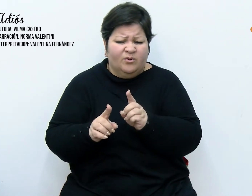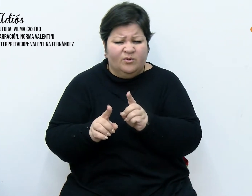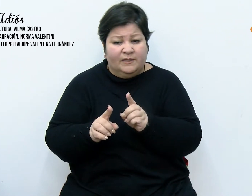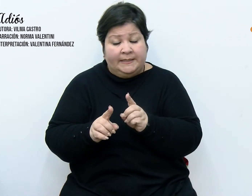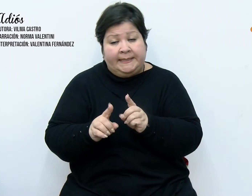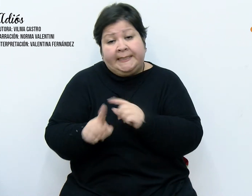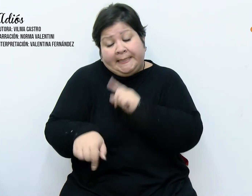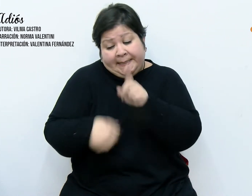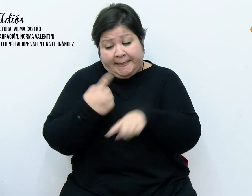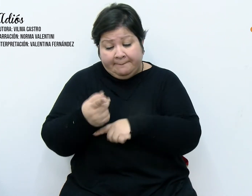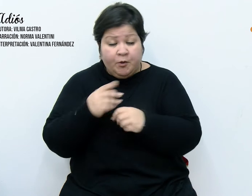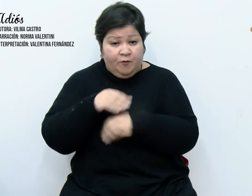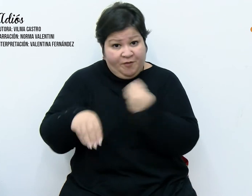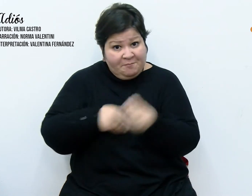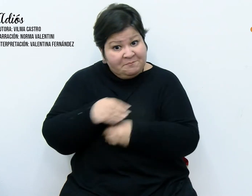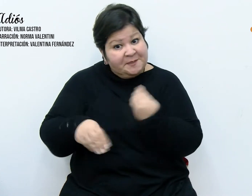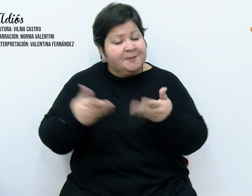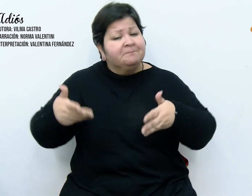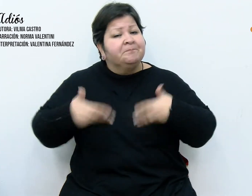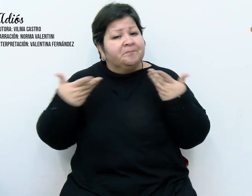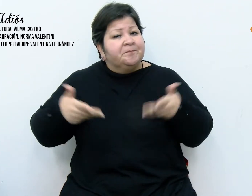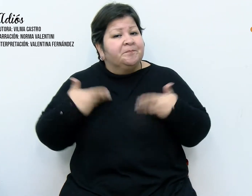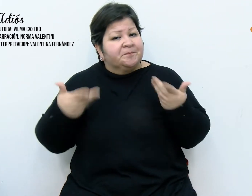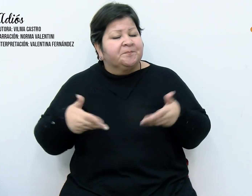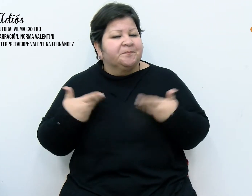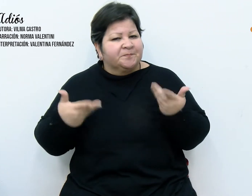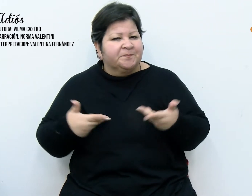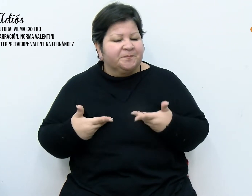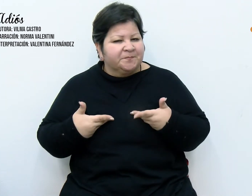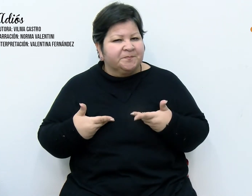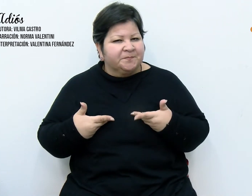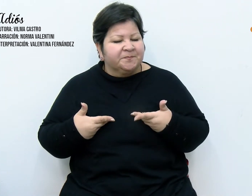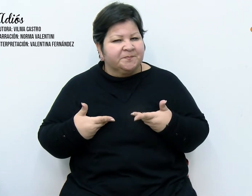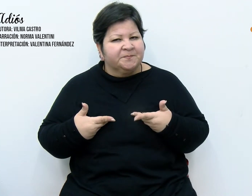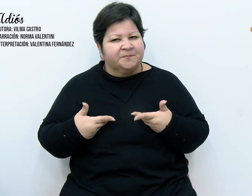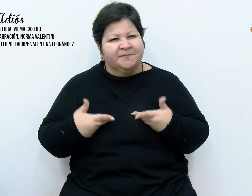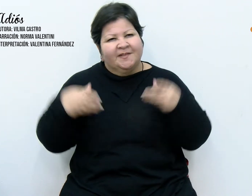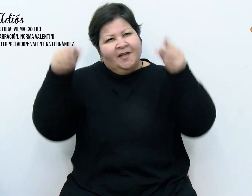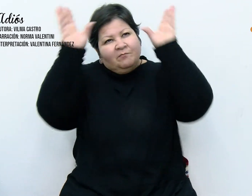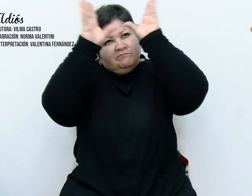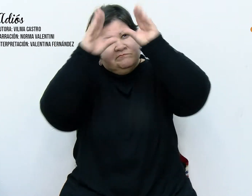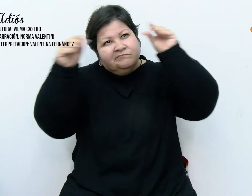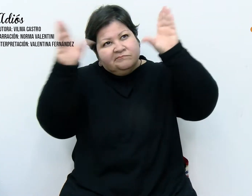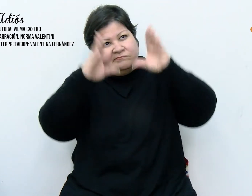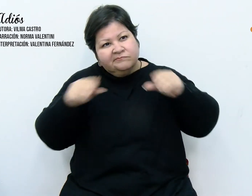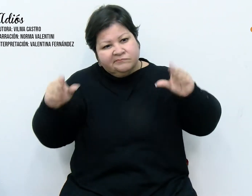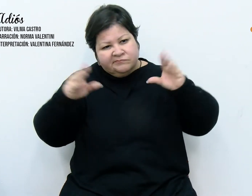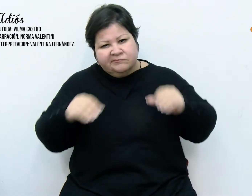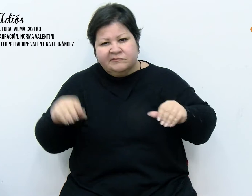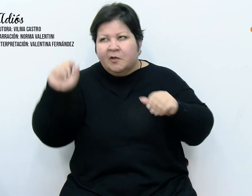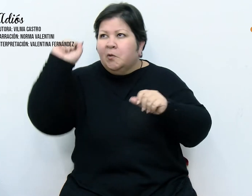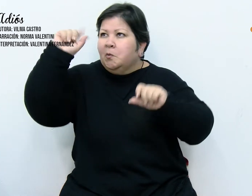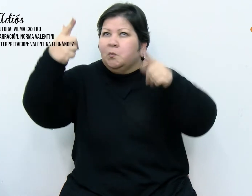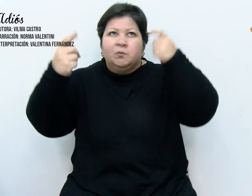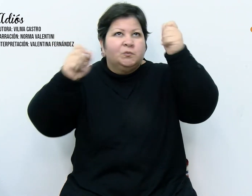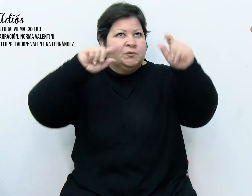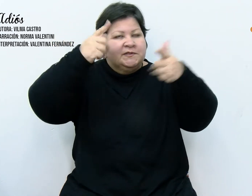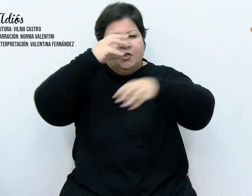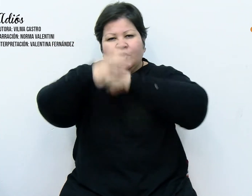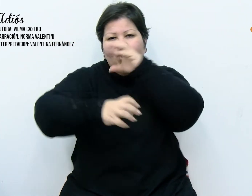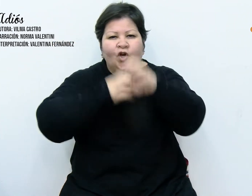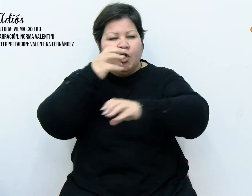con gran entusiasmo a colgar las guías y las luces multicolores. Tarea que nos llevó su tiempo e hizo